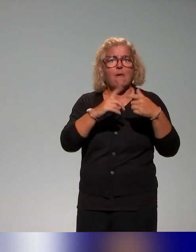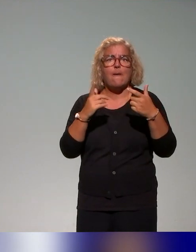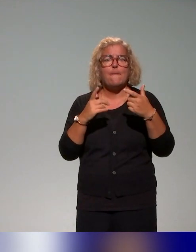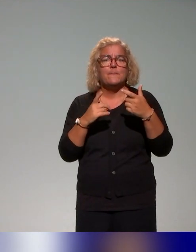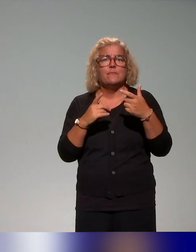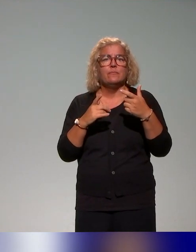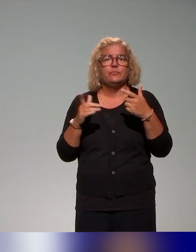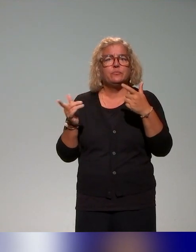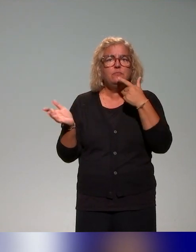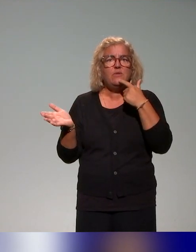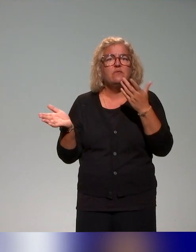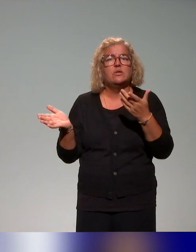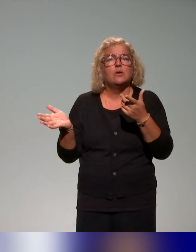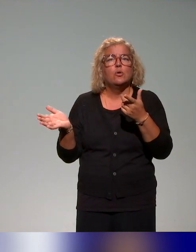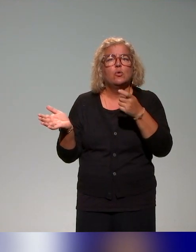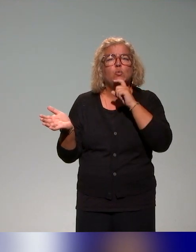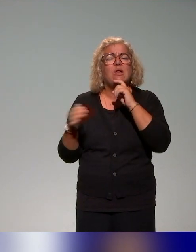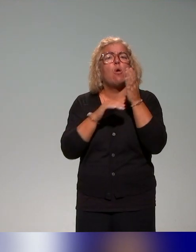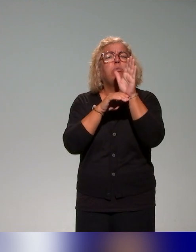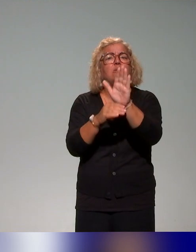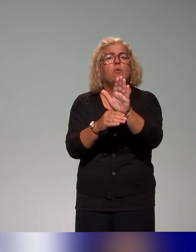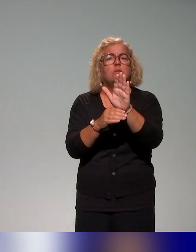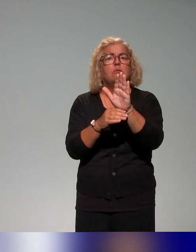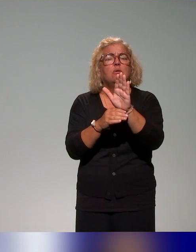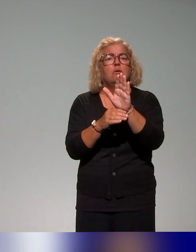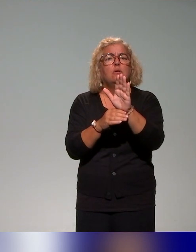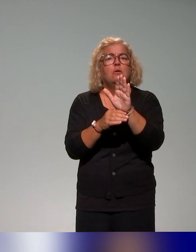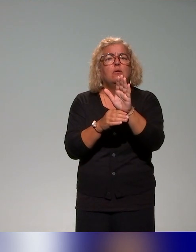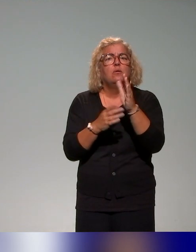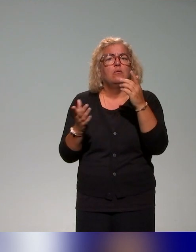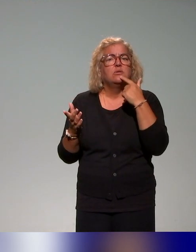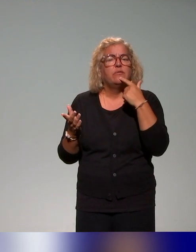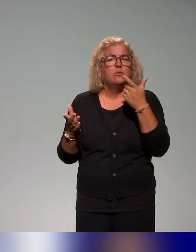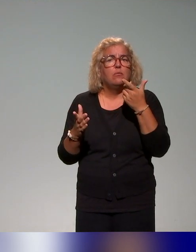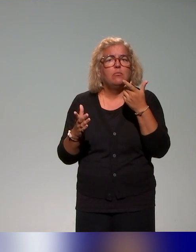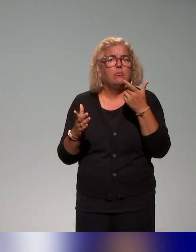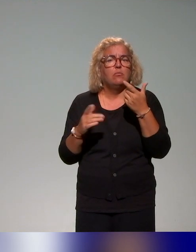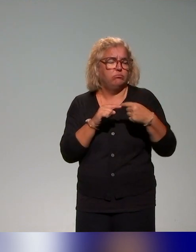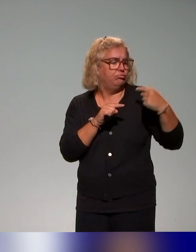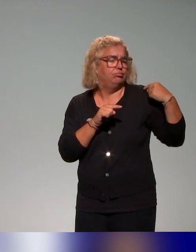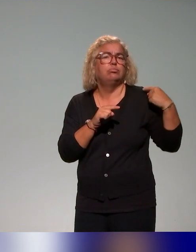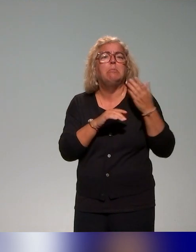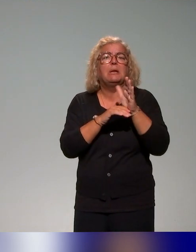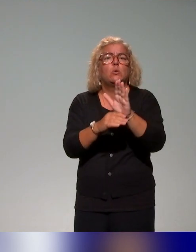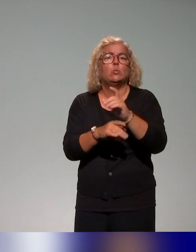on vous les a présentées tout à l'heure dans deux ou trois présentations et d'autres sur un table ronde aussi notamment.